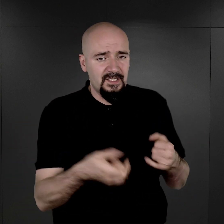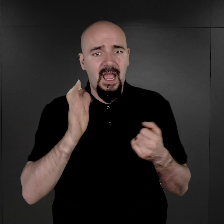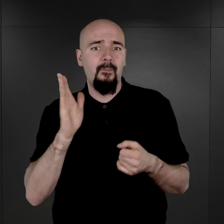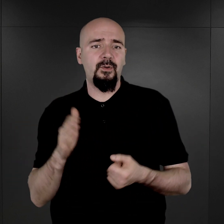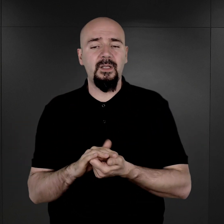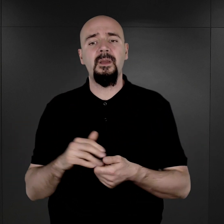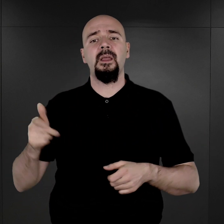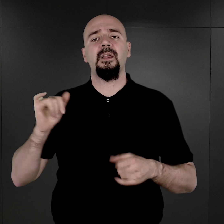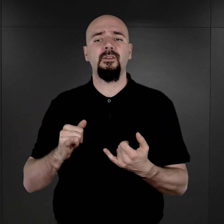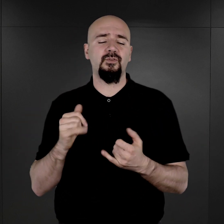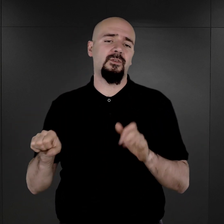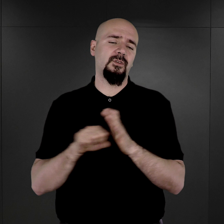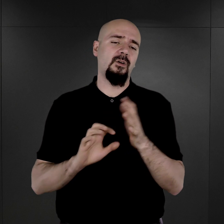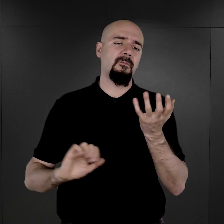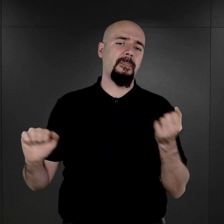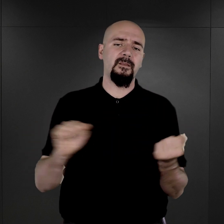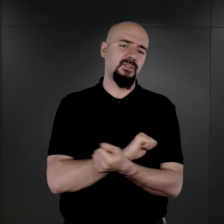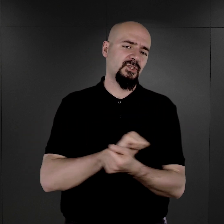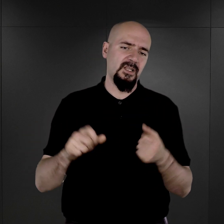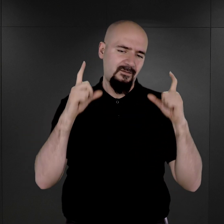właściwie już do tego niszczenia fotografii nie wrócono.